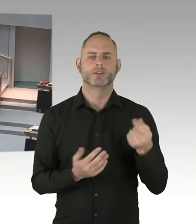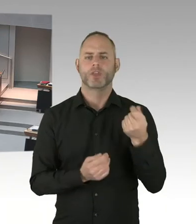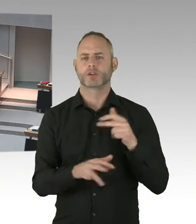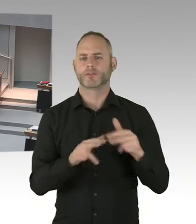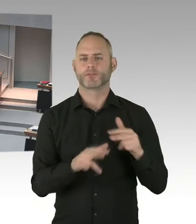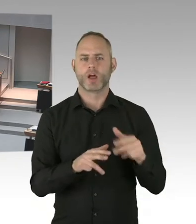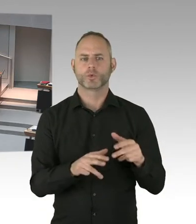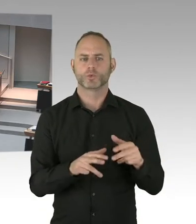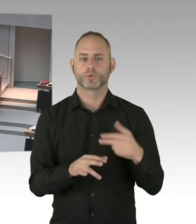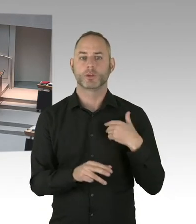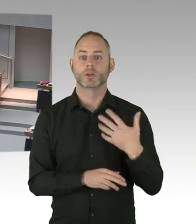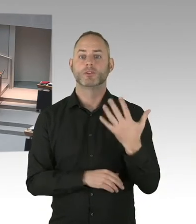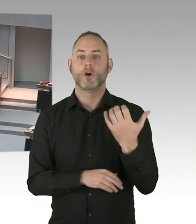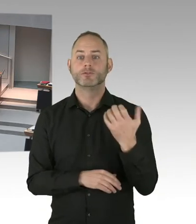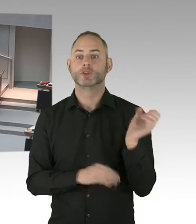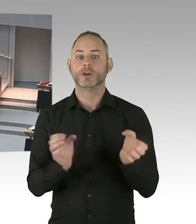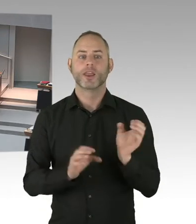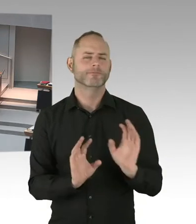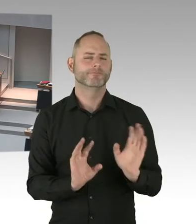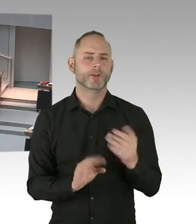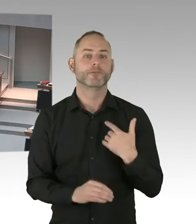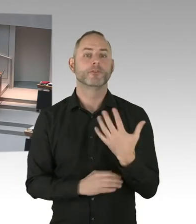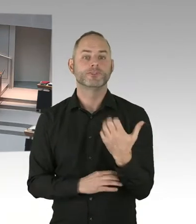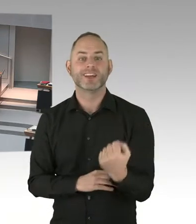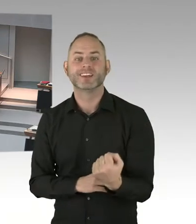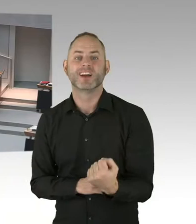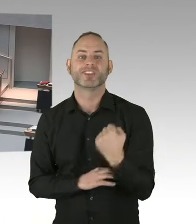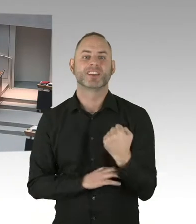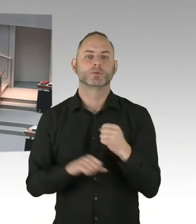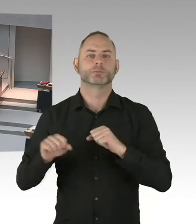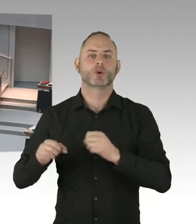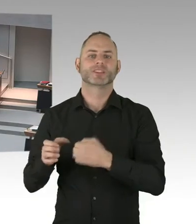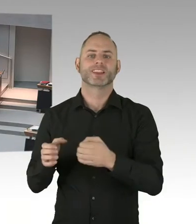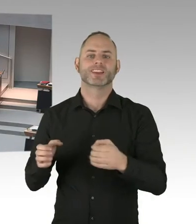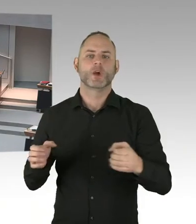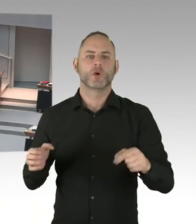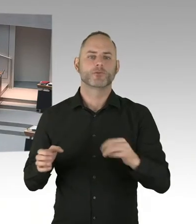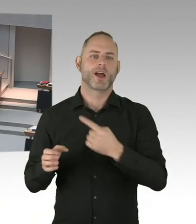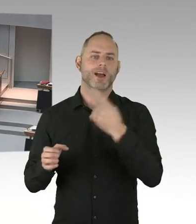(Präsidium) Die zweite Nachfrage geht an den Abgeordneten Friederici, bitte schön. (Sprecherwechsel) Vielen Dank, Frau Präsidentin.